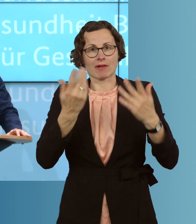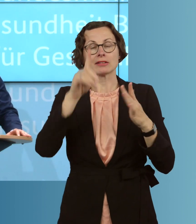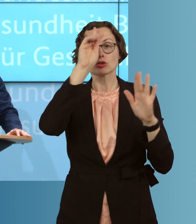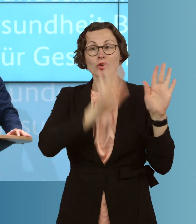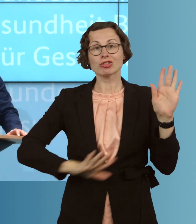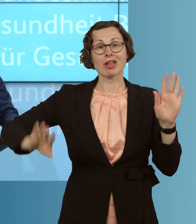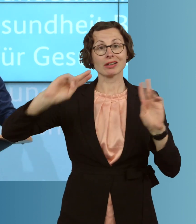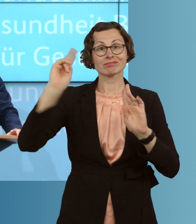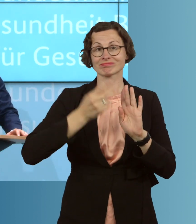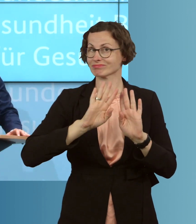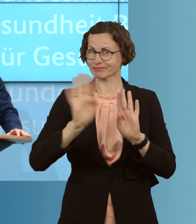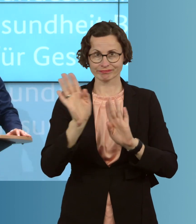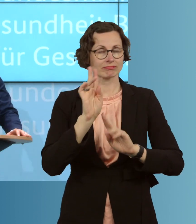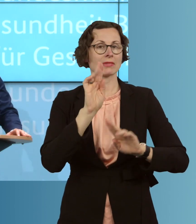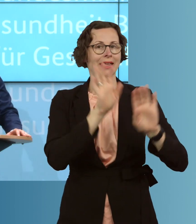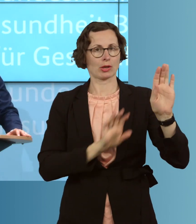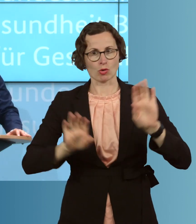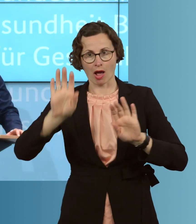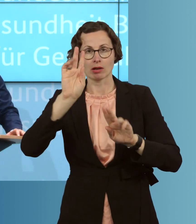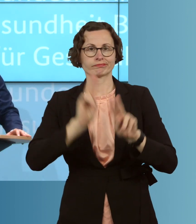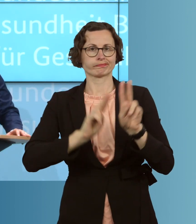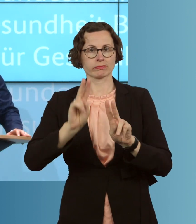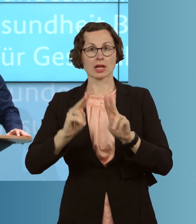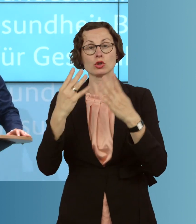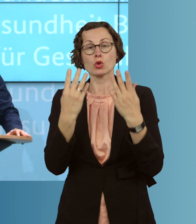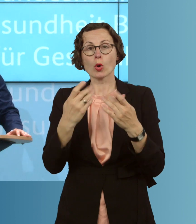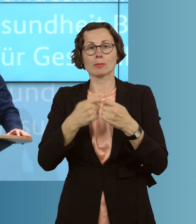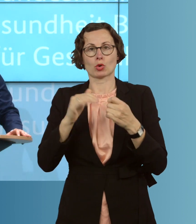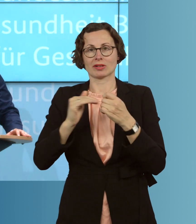Wir haben, beispielsweise, neun Bundesländer mit weniger als 25